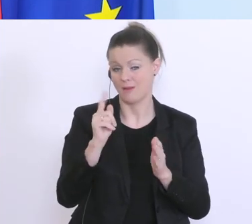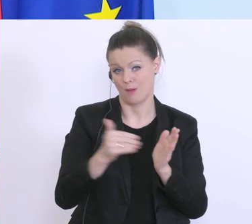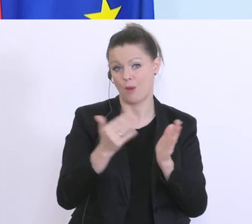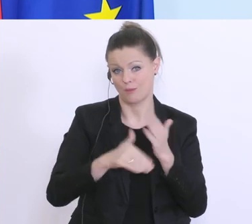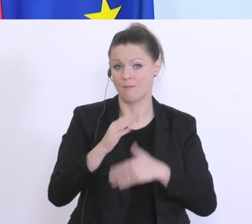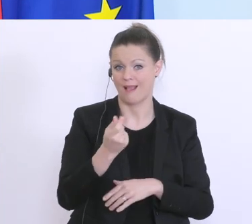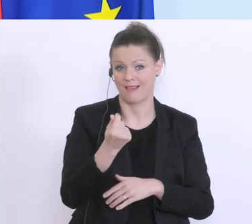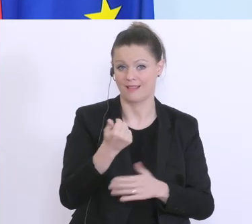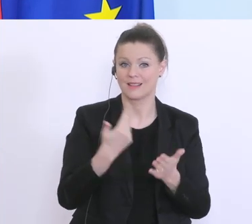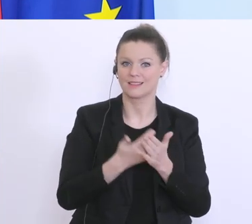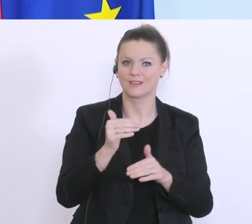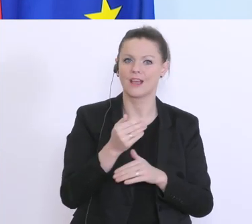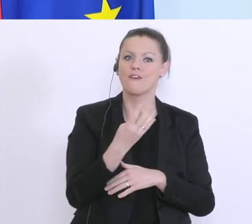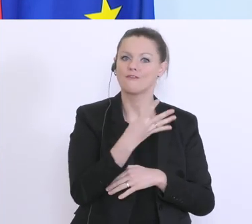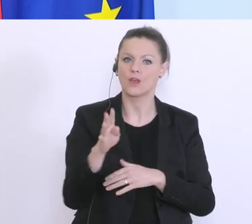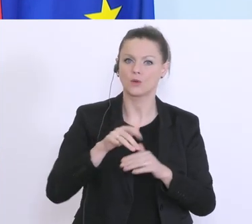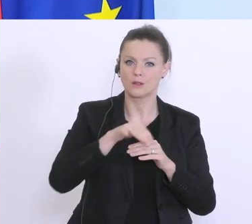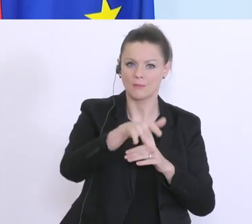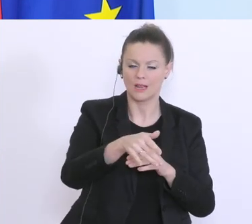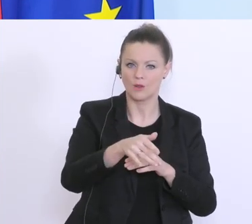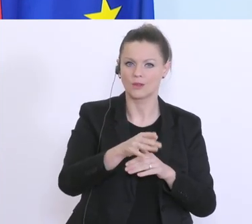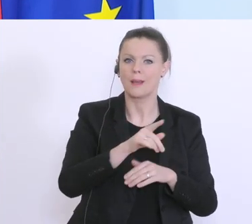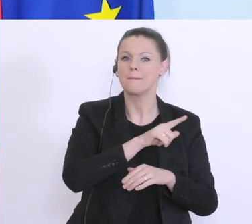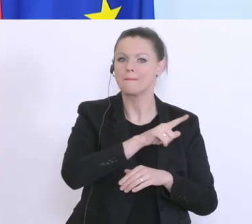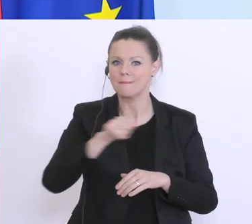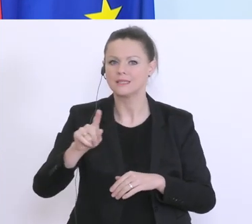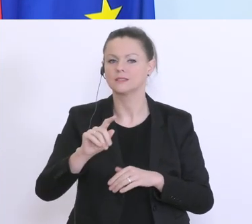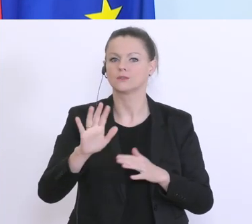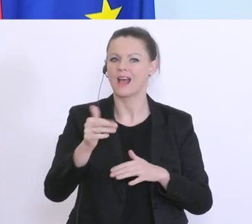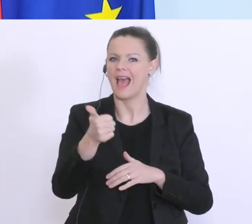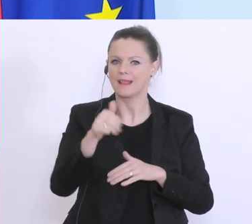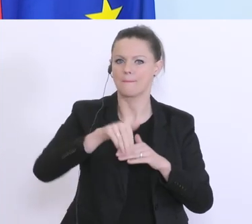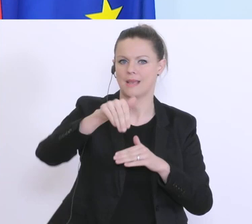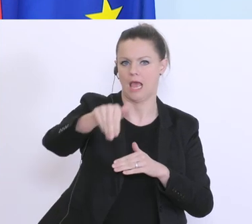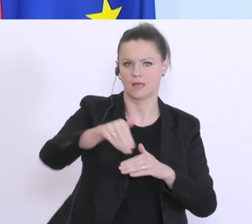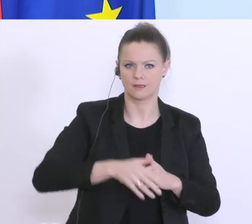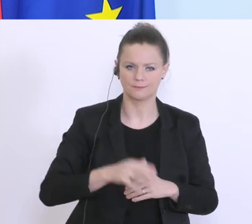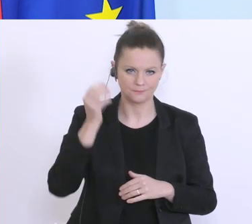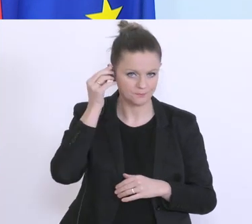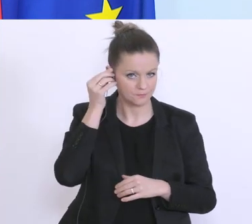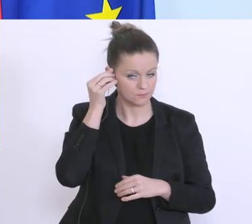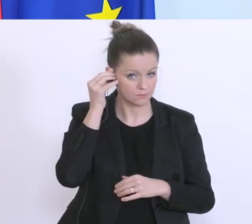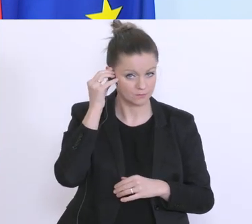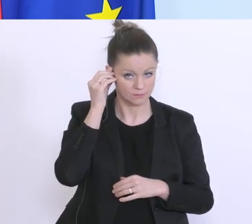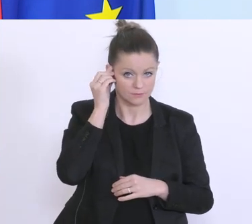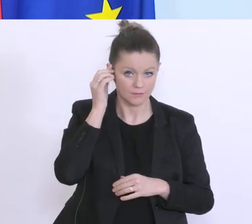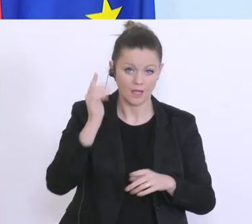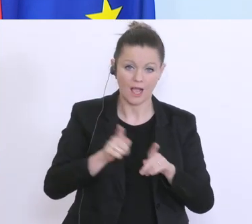statt 400 Millionen bis zu 1 Milliarde. Darüber hinaus gibt’s den Härtefallfonds, vor allem für